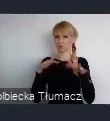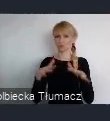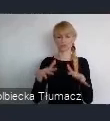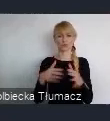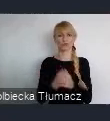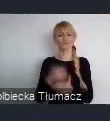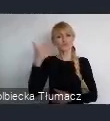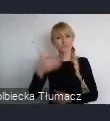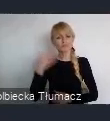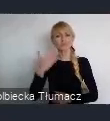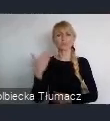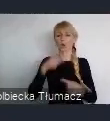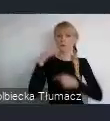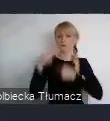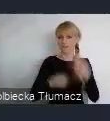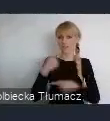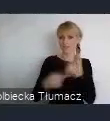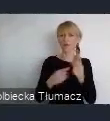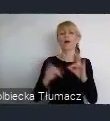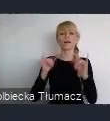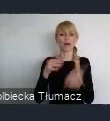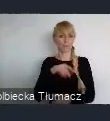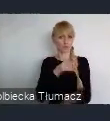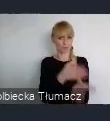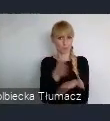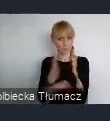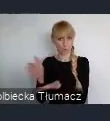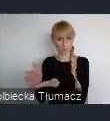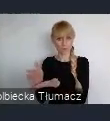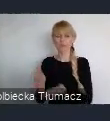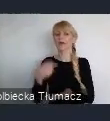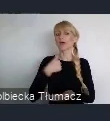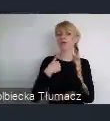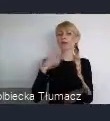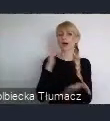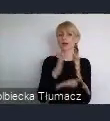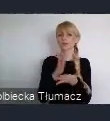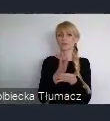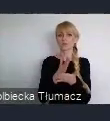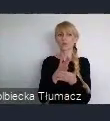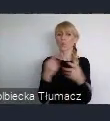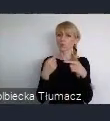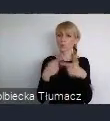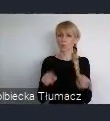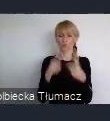Ja postaram się może, w takim razie, tylko tak szczegółowiej